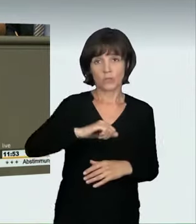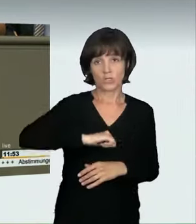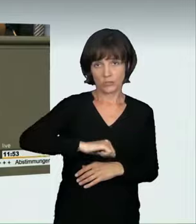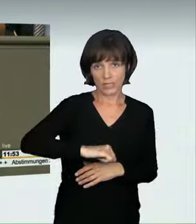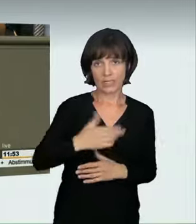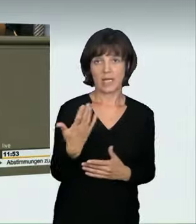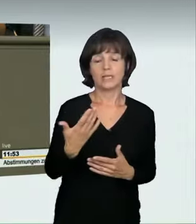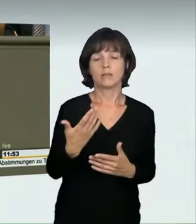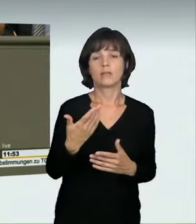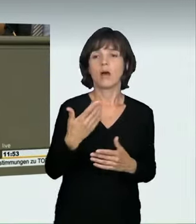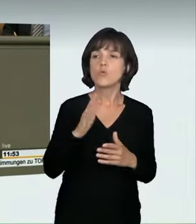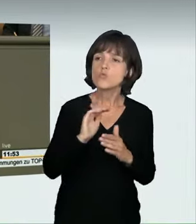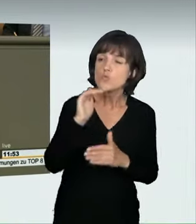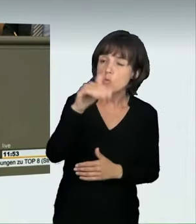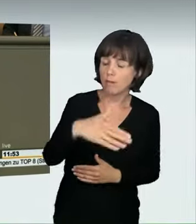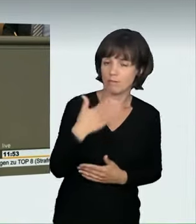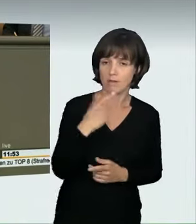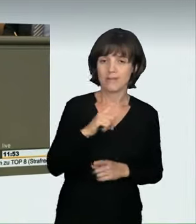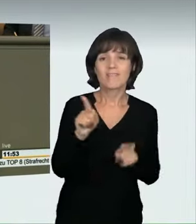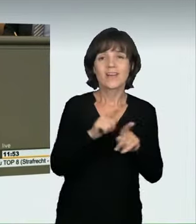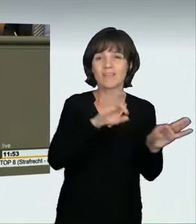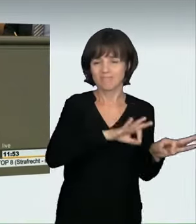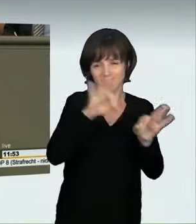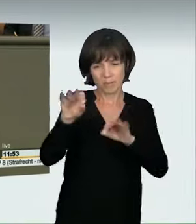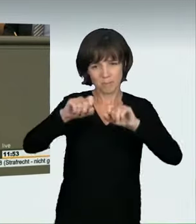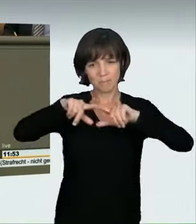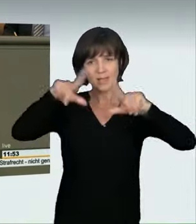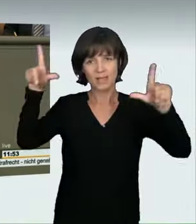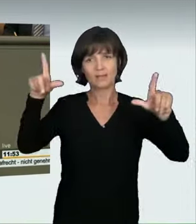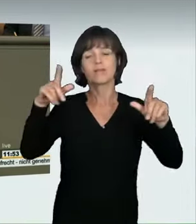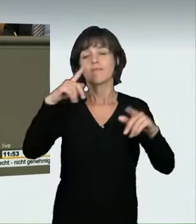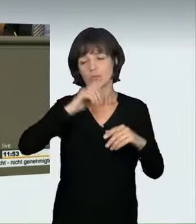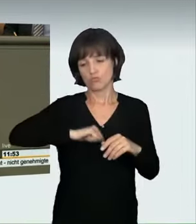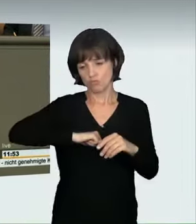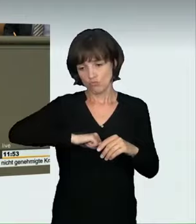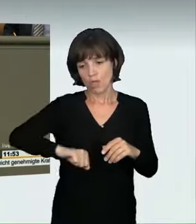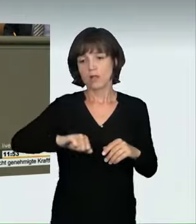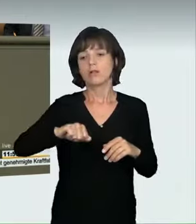einem Sturz aus 20 Metern Höhe entsprechen würde. Das ist nicht sozial. Auch die Straßenverkehrsordnung sieht das, was das Thema